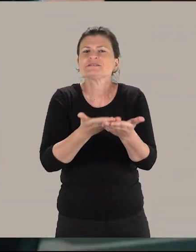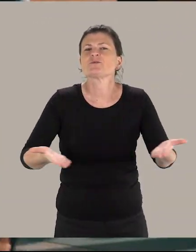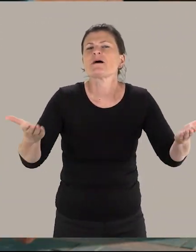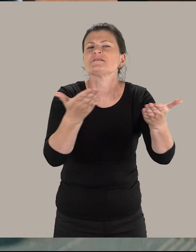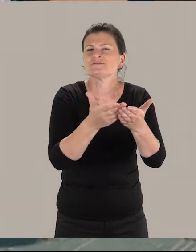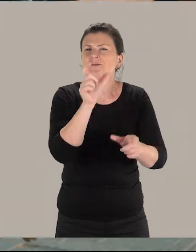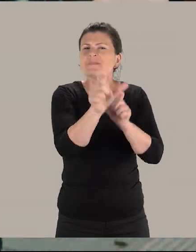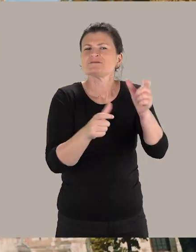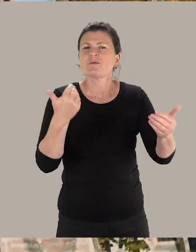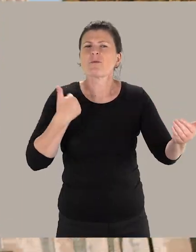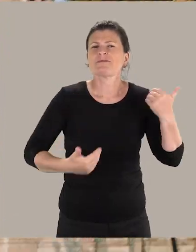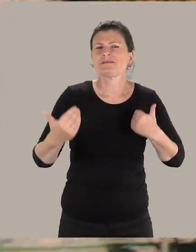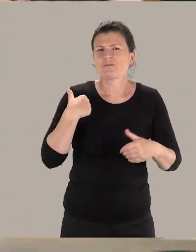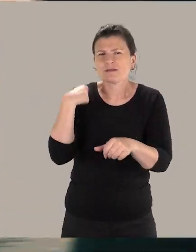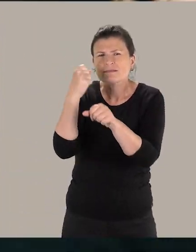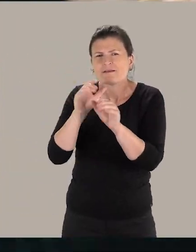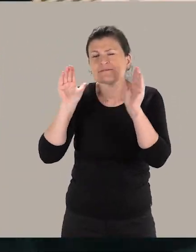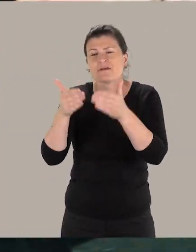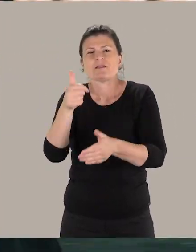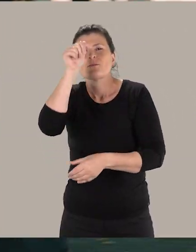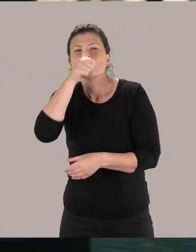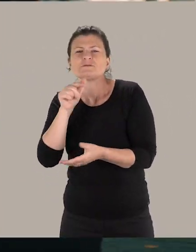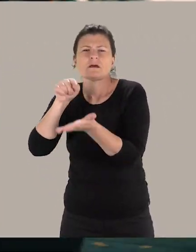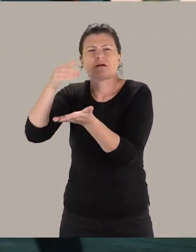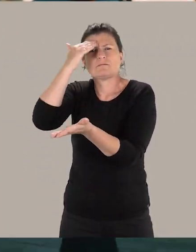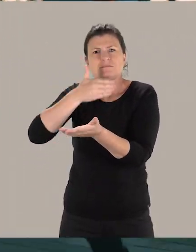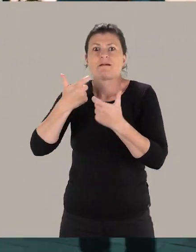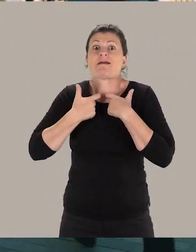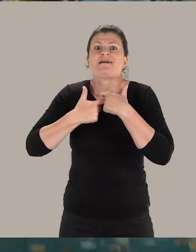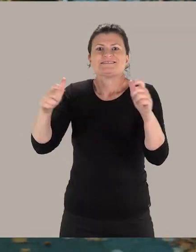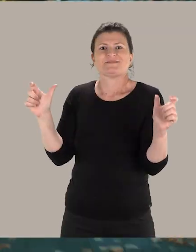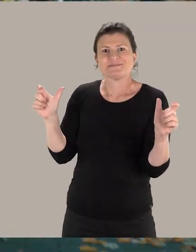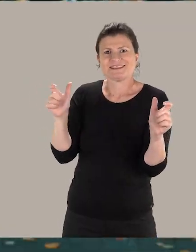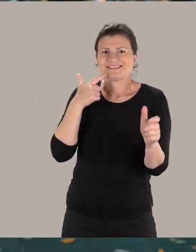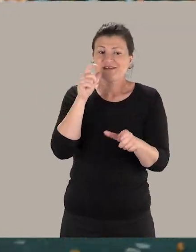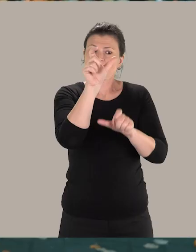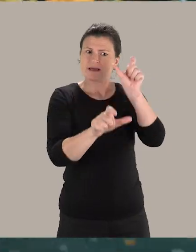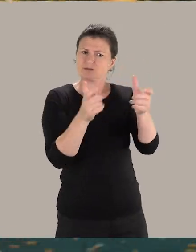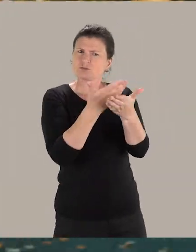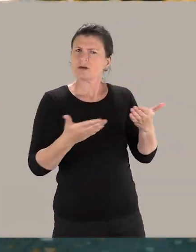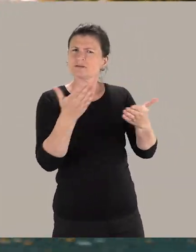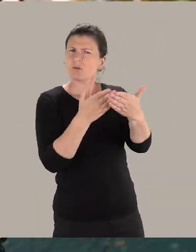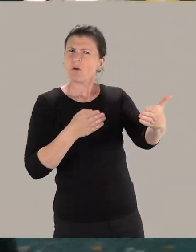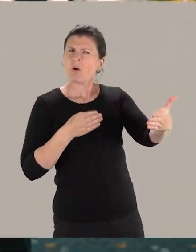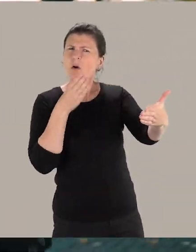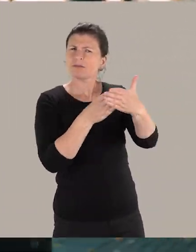Je travaille sur la mise en accessibilité des musées, des monuments, c'est-à-dire pour que les personnes en situation de handicap puissent accéder au même titre que les autres citoyens,